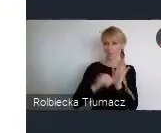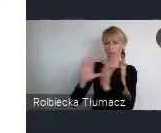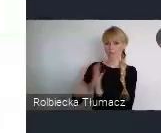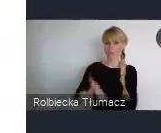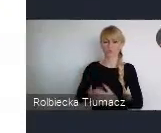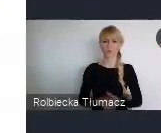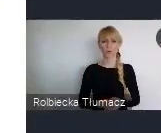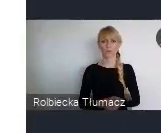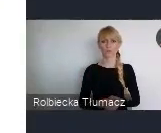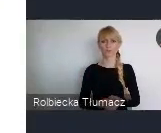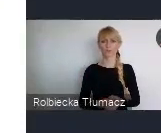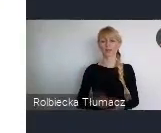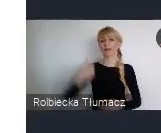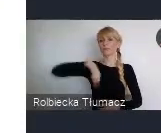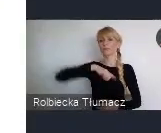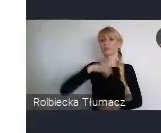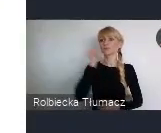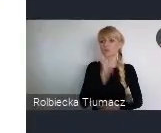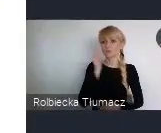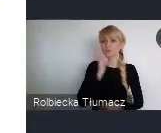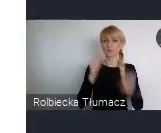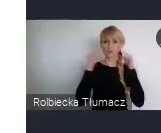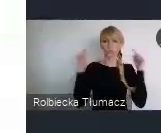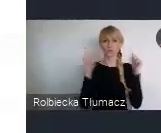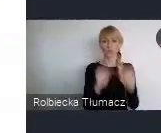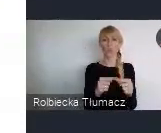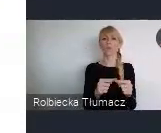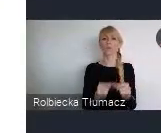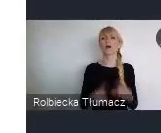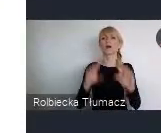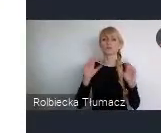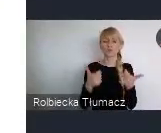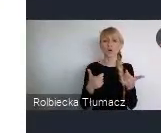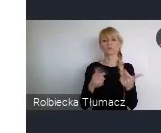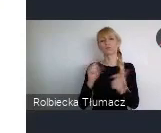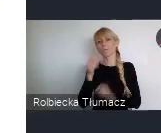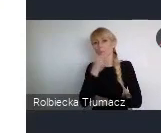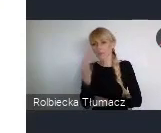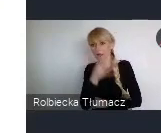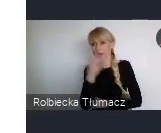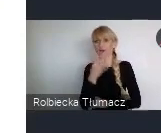Oczywiście, na codzień skupiamy się na tym co, co ciągle nie domaga, albo jest jeszcze do poprawy.